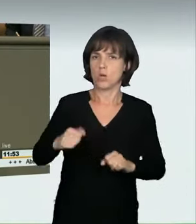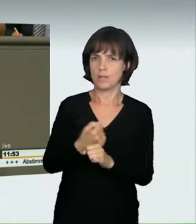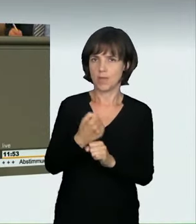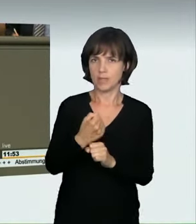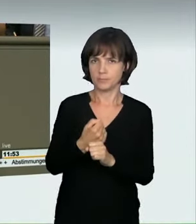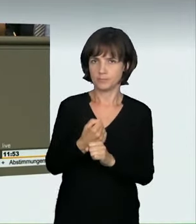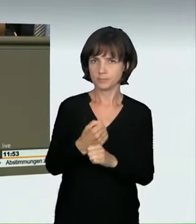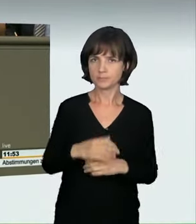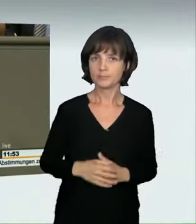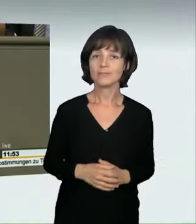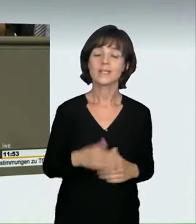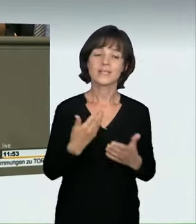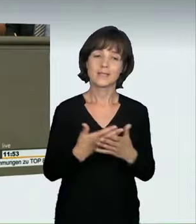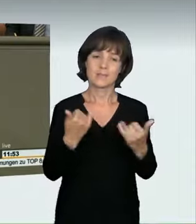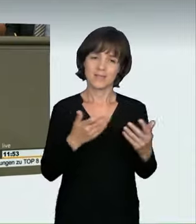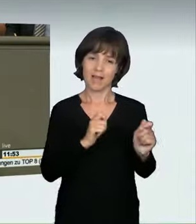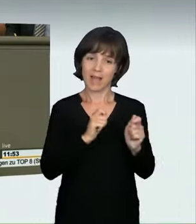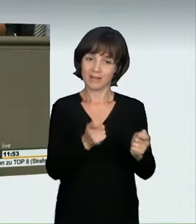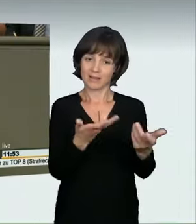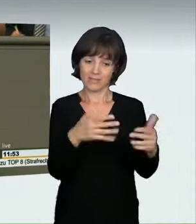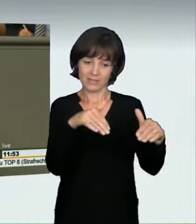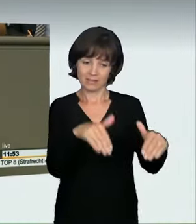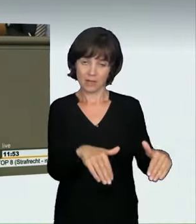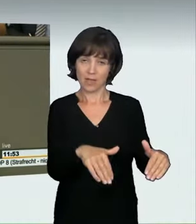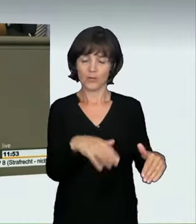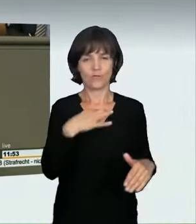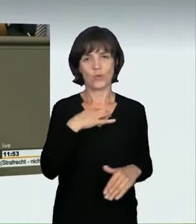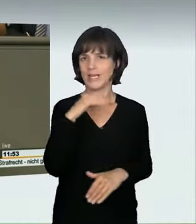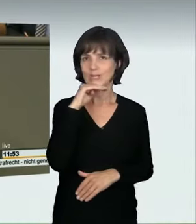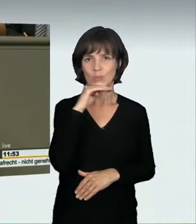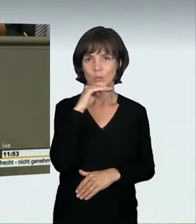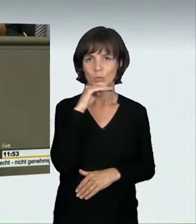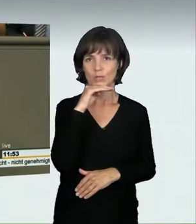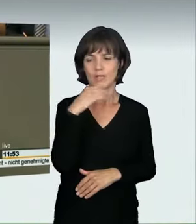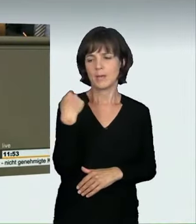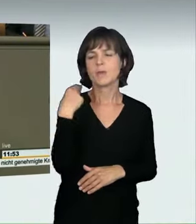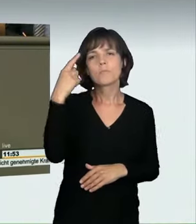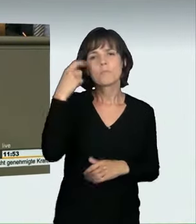zu Ihrem Antrag sagen, warum wir den nicht hinreichend finden. Sie haben ja jetzt im Bundesrat noch nachgebessert.